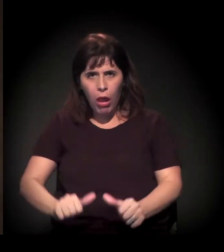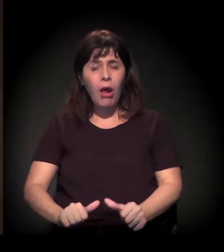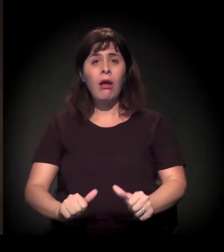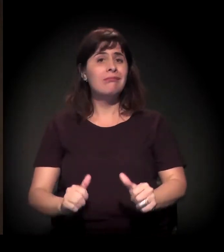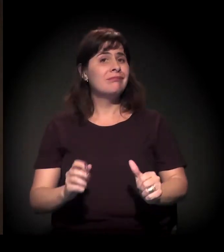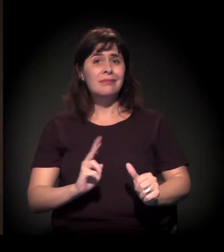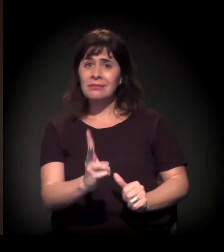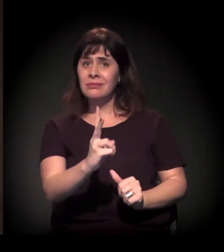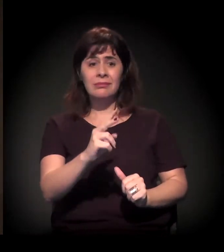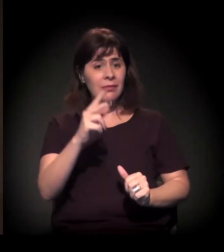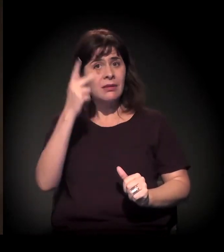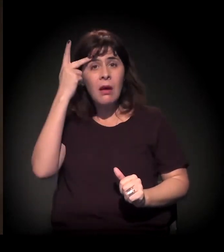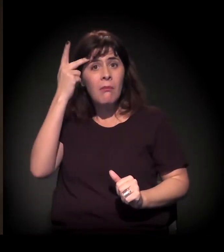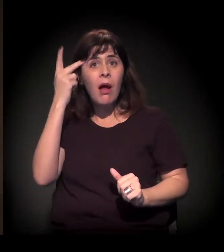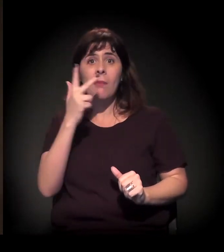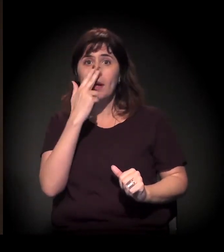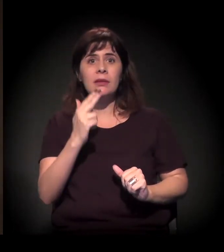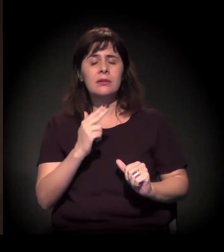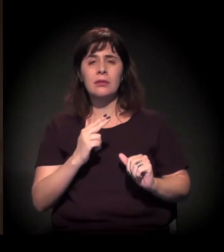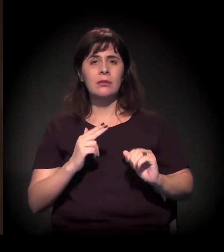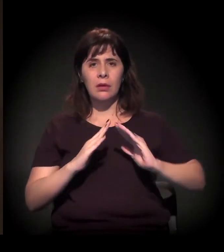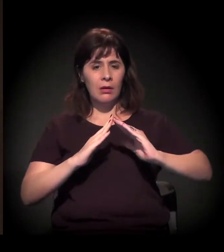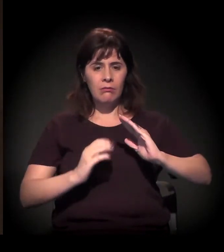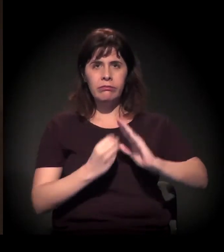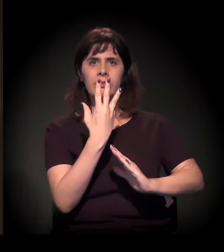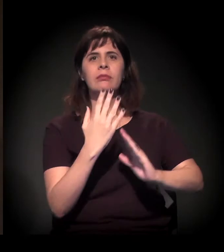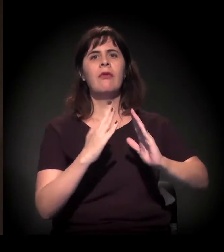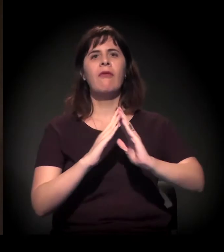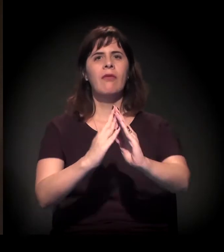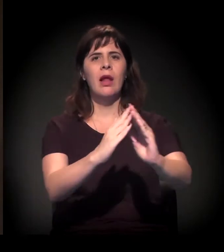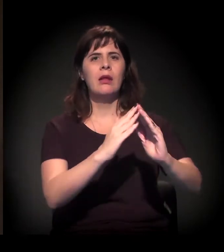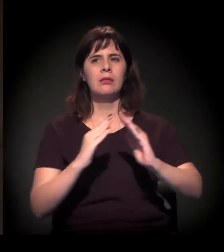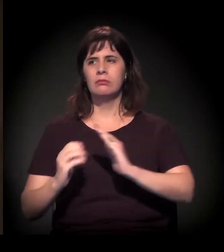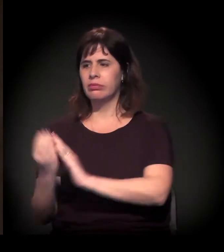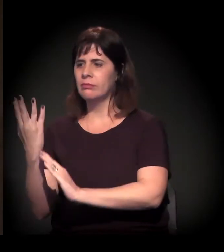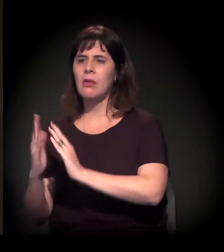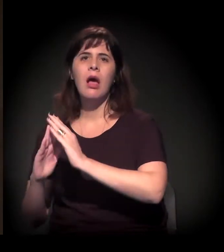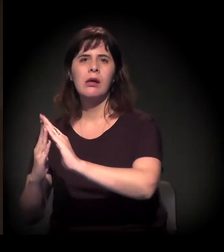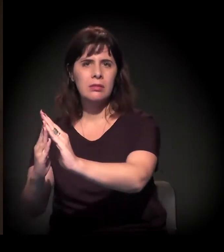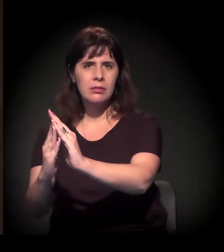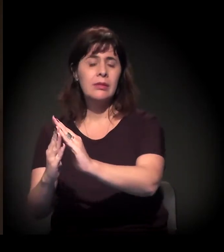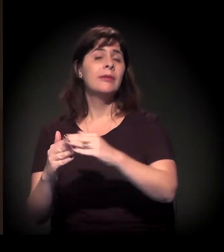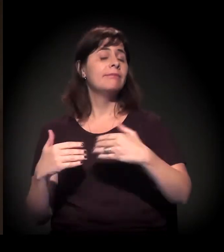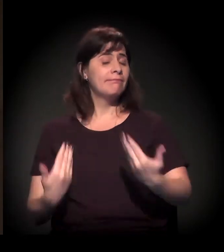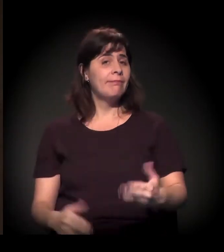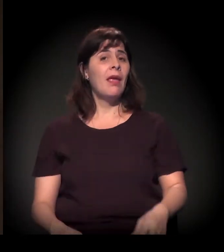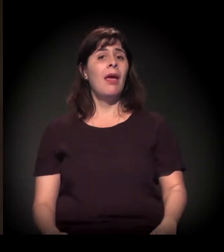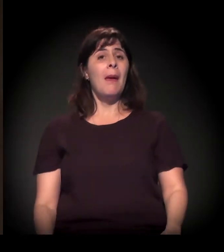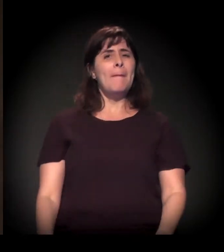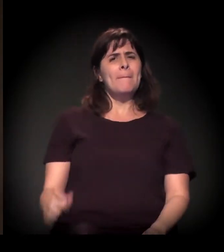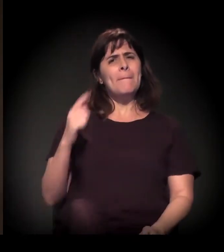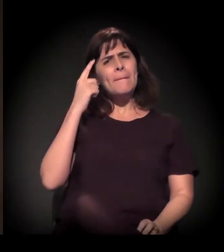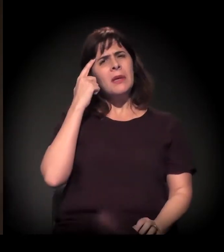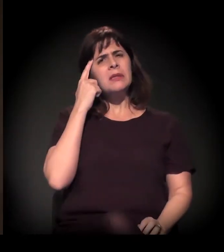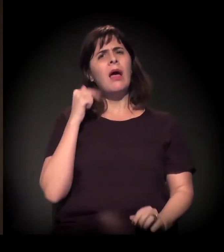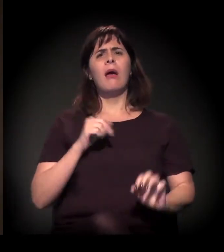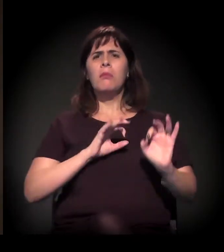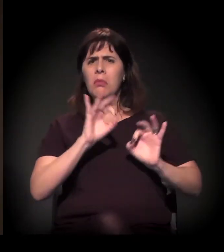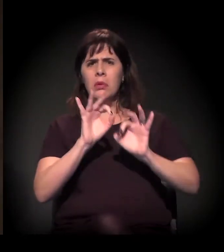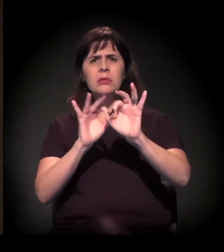uma ocupação nova na cidade de São Paulo. E, longe de esse processo ser coordenado... Porque, às vezes,